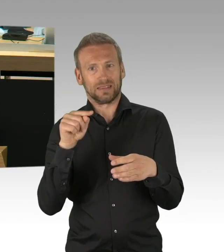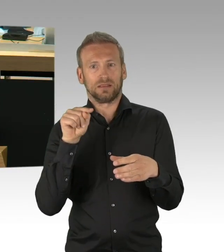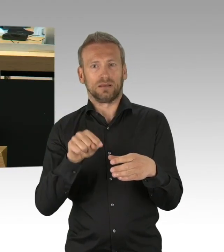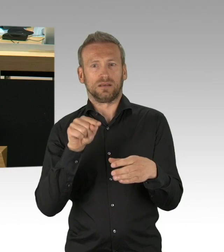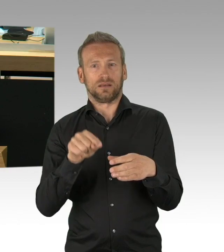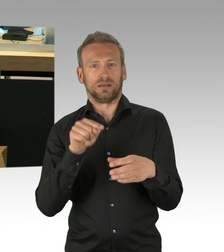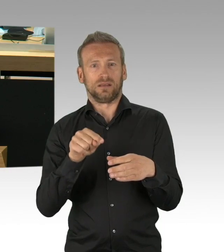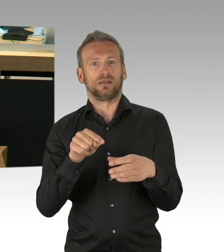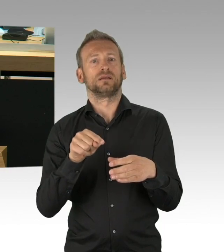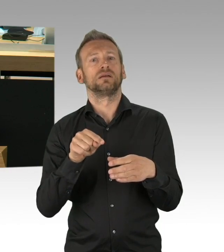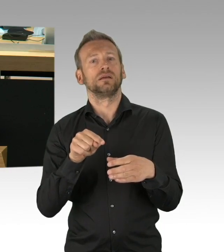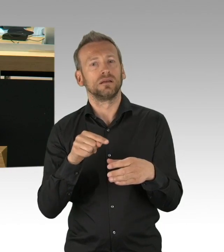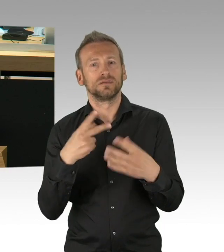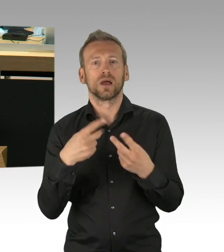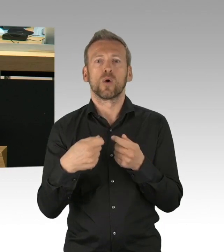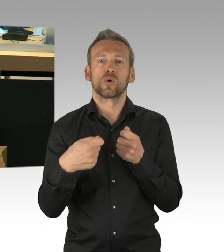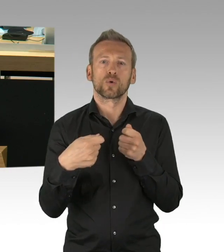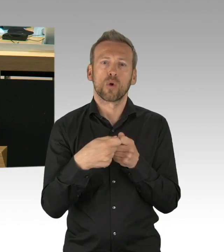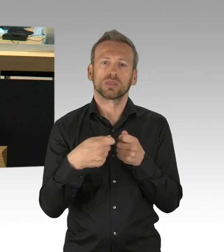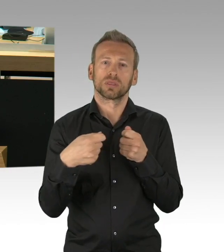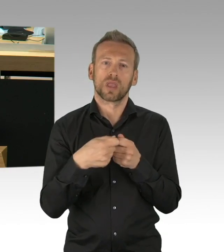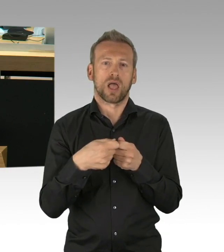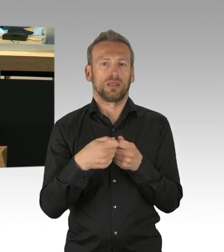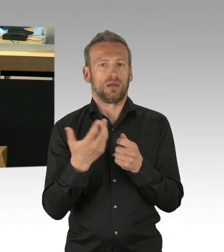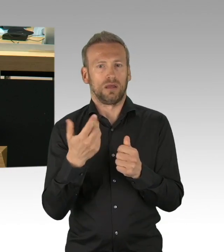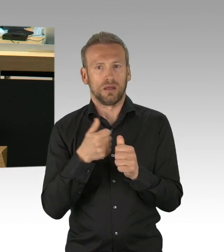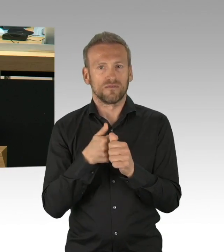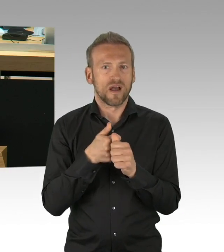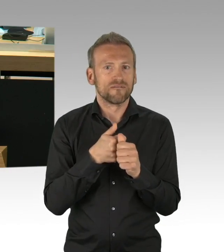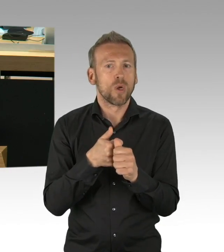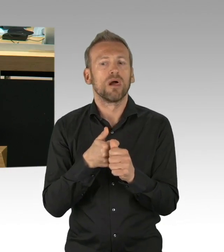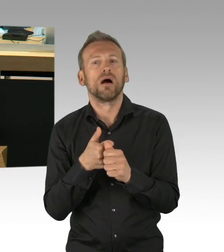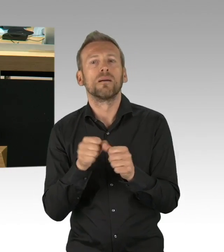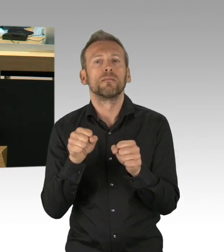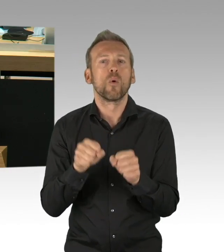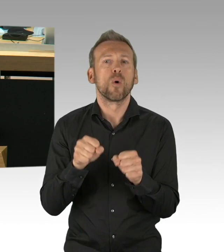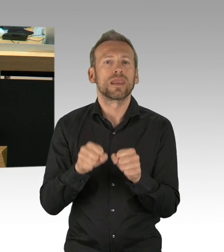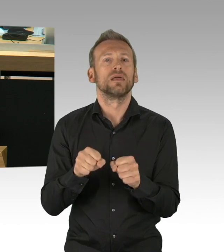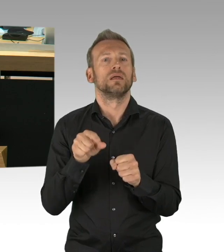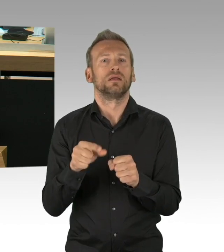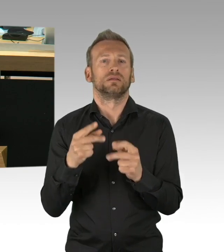Herr Wieler vom RKI, die WHO, welche einen klaren wissenschaftlichen Orientierungsrahmen geben,